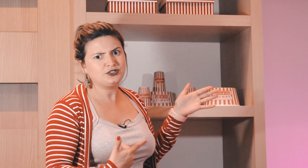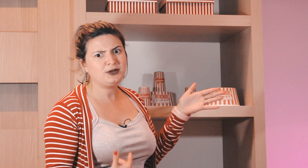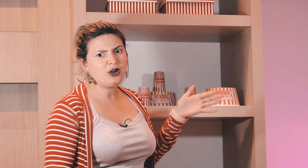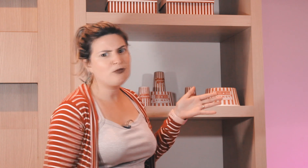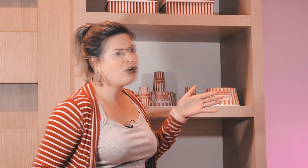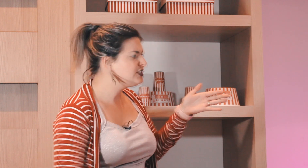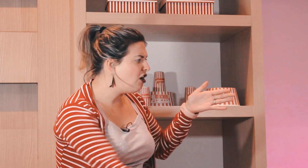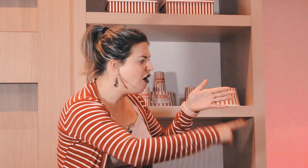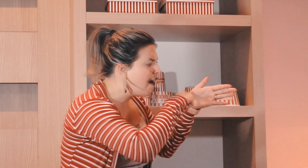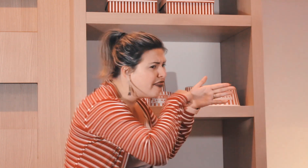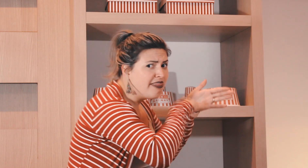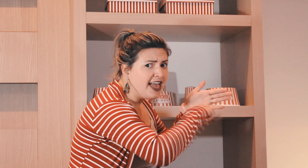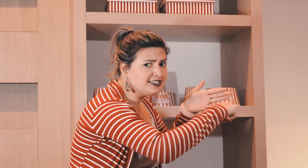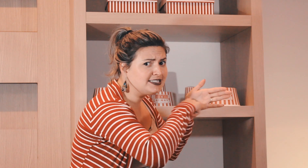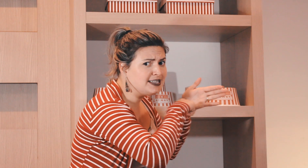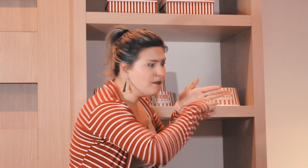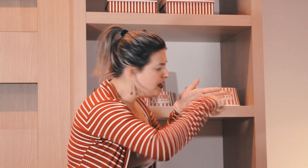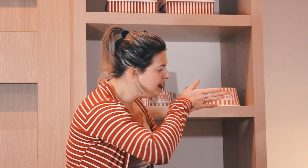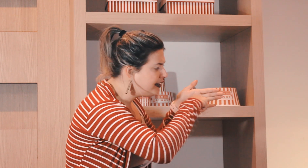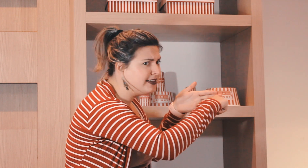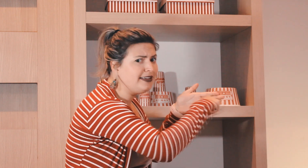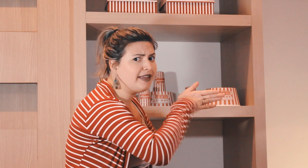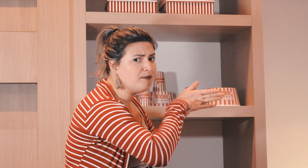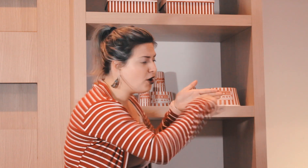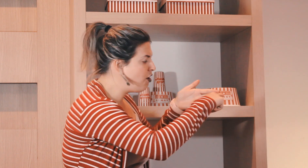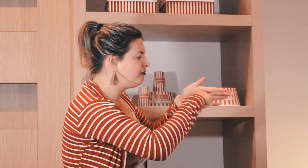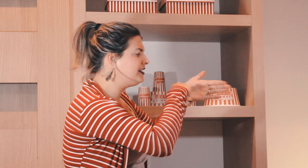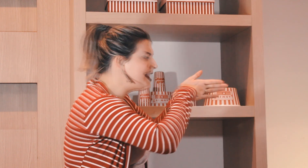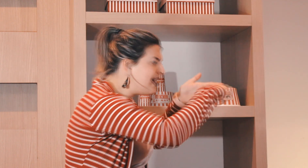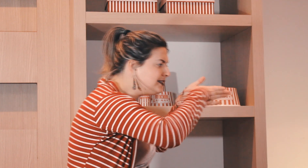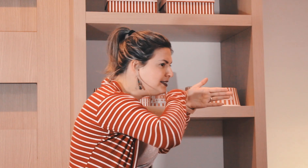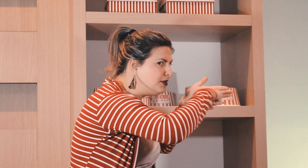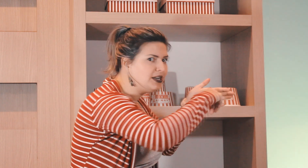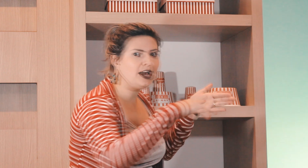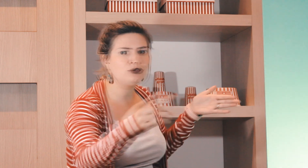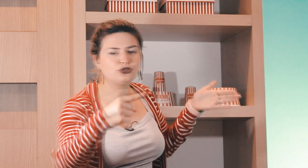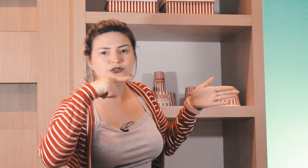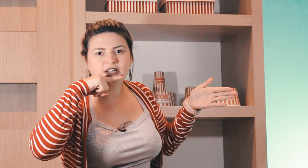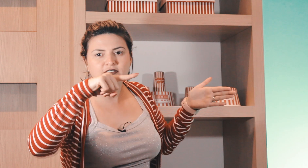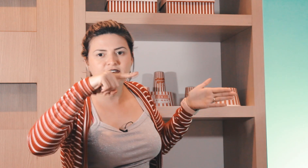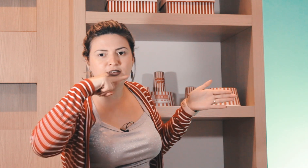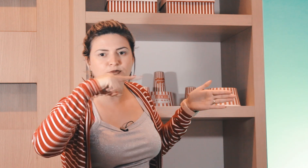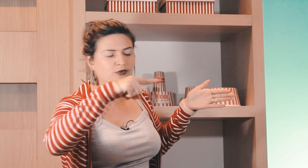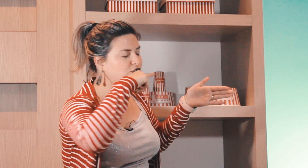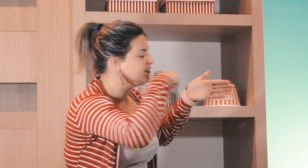o surdo explica alguma coisa ó nessa semana aqui tem prova, nessa semana... aí o surdo ficava vendo o